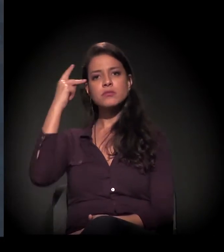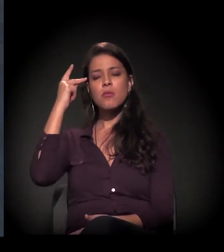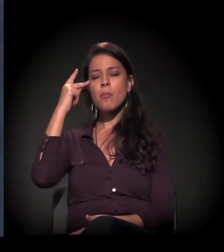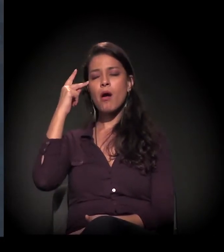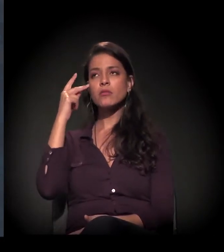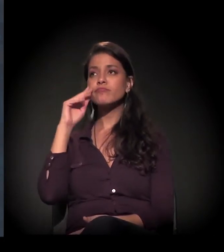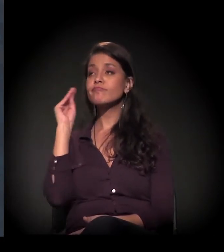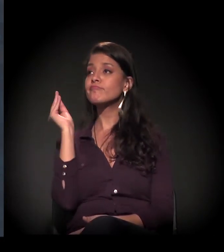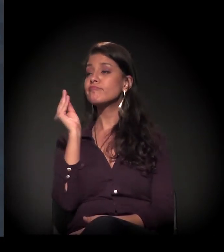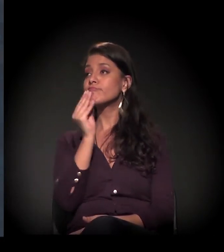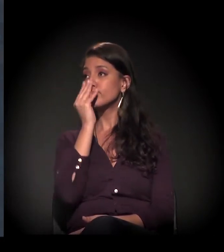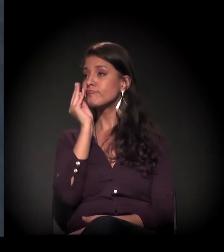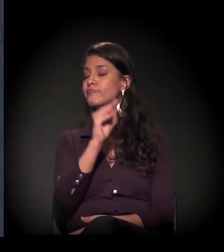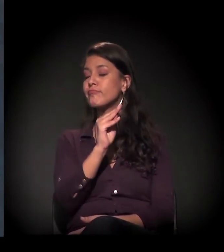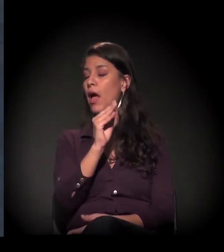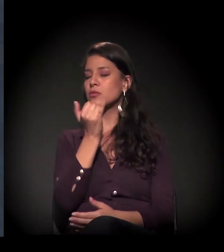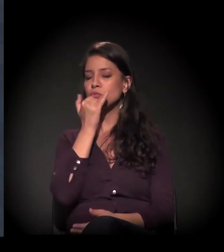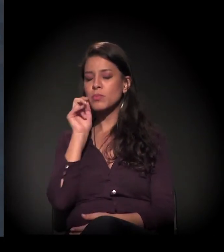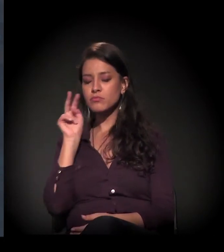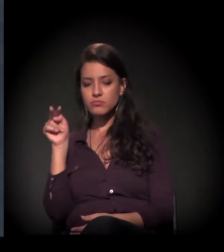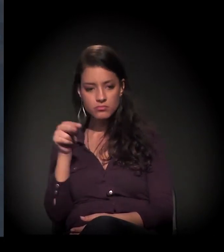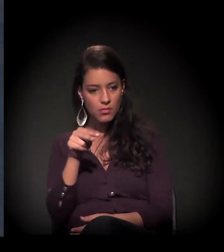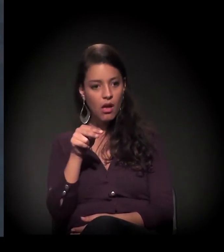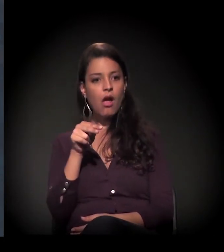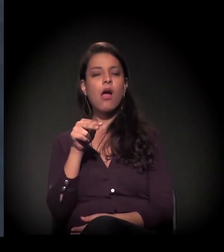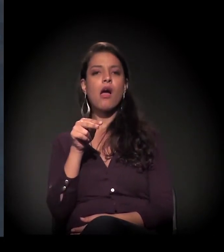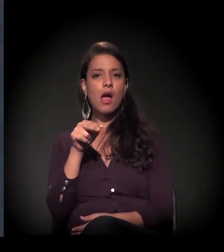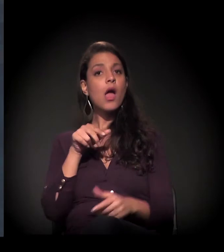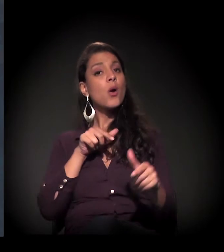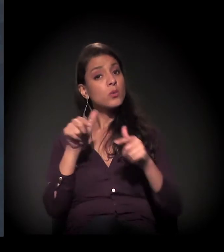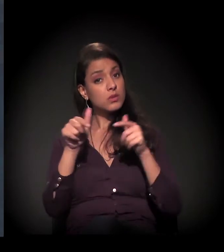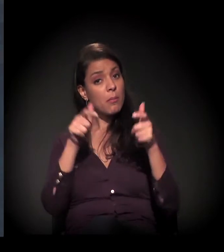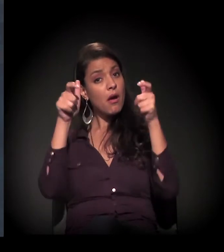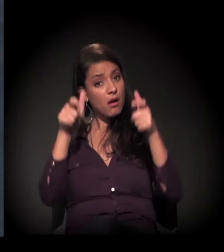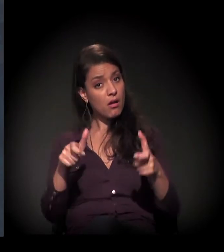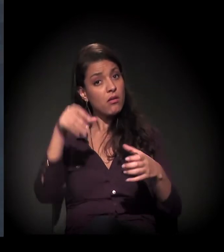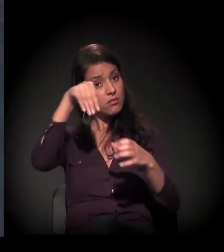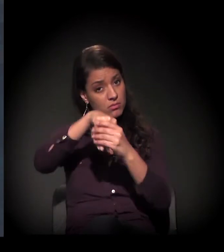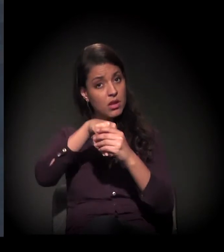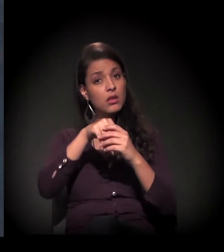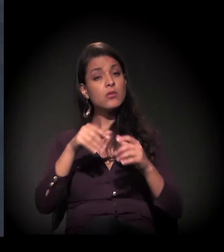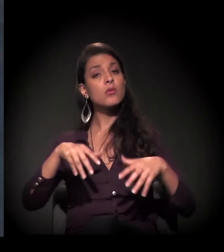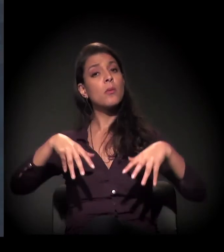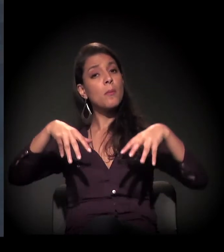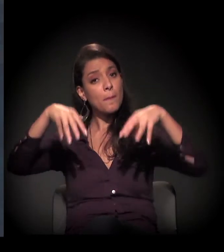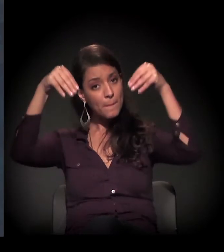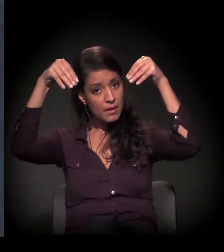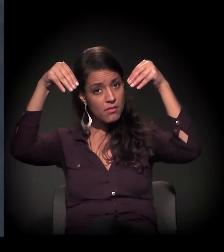primeiro pelo prédio e segundo pelo trabalho que já se vem fazendo há muito tempo com essas pessoas.